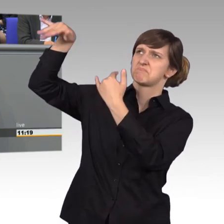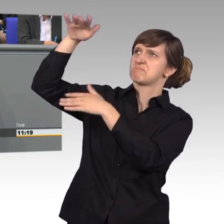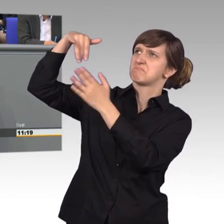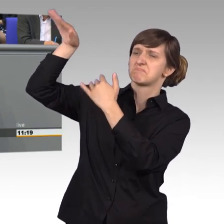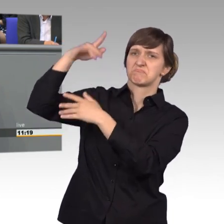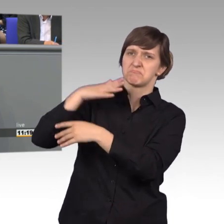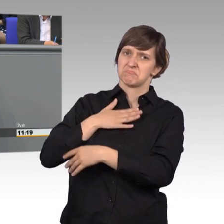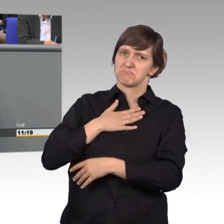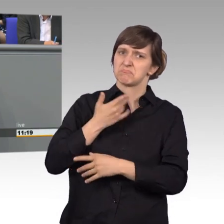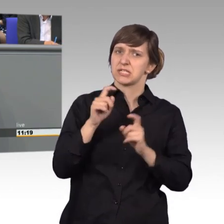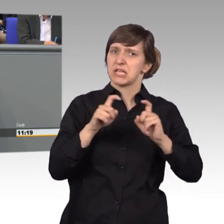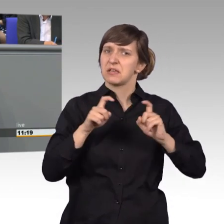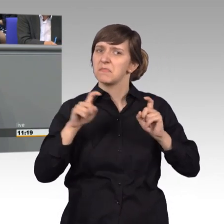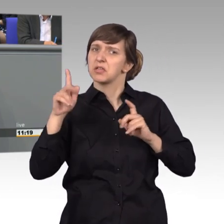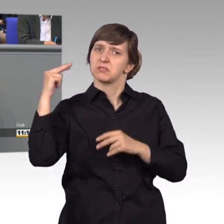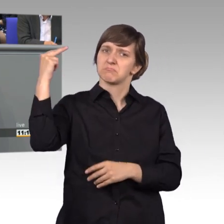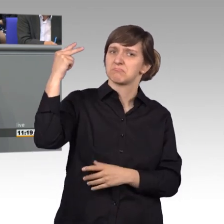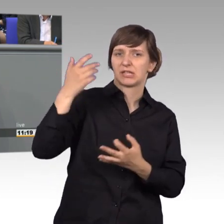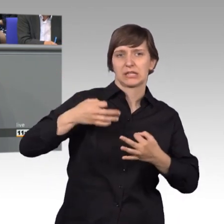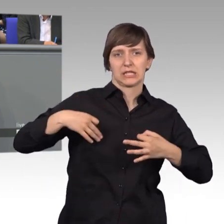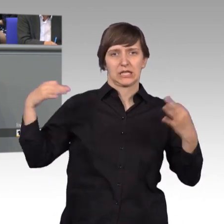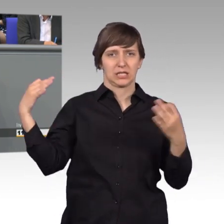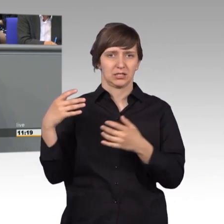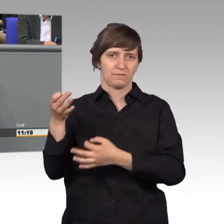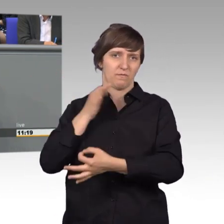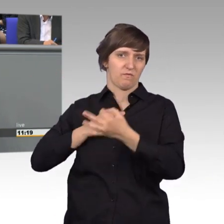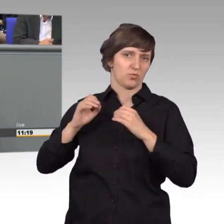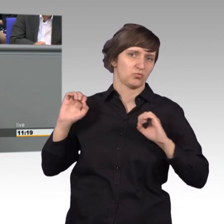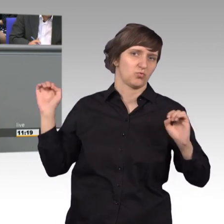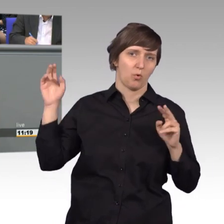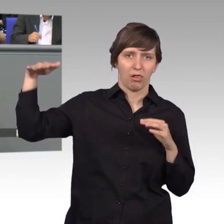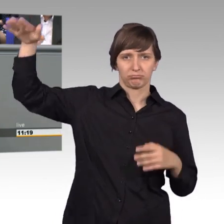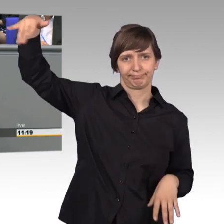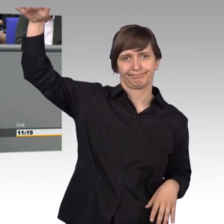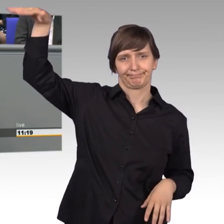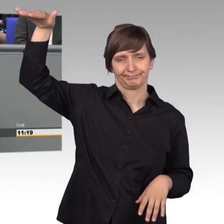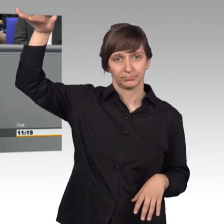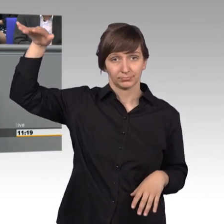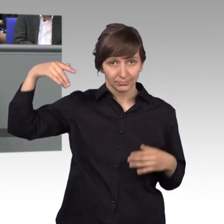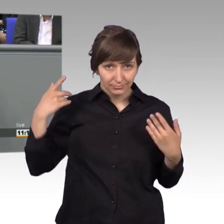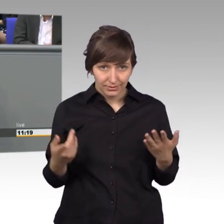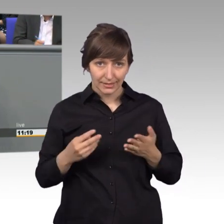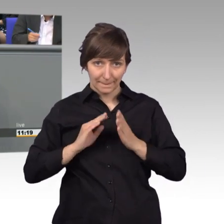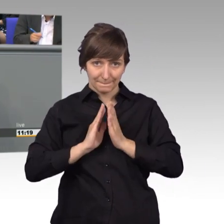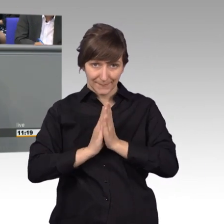der Bürgerinnen und Bürger. Und hier muss ich als Vorsitzender des Petitionsausschusses ganz klar widersprechen.